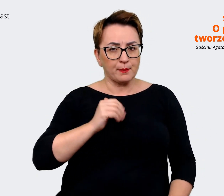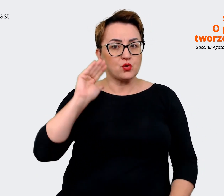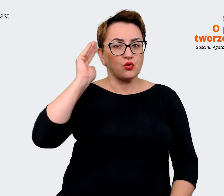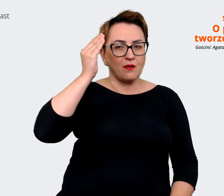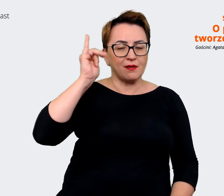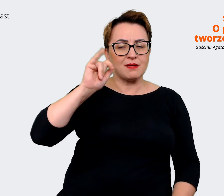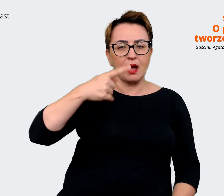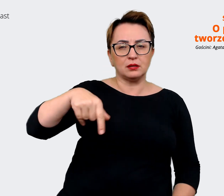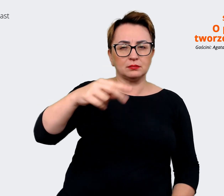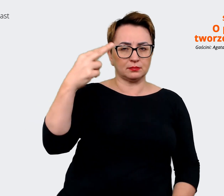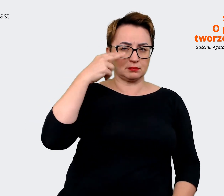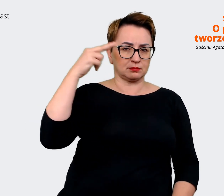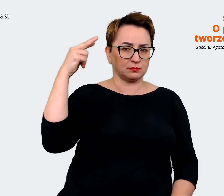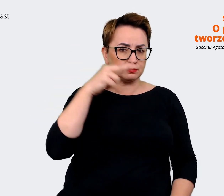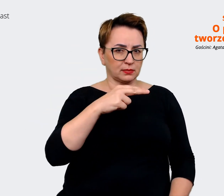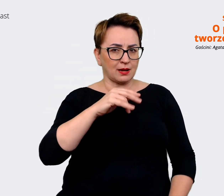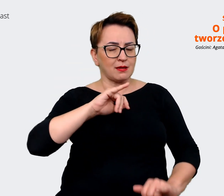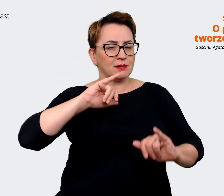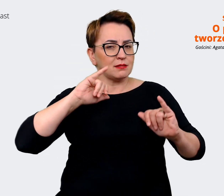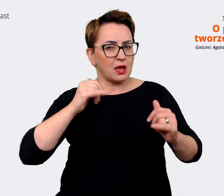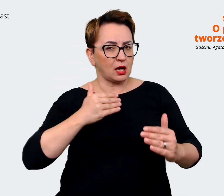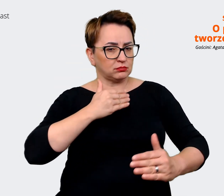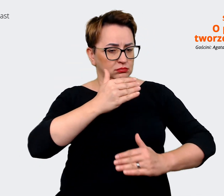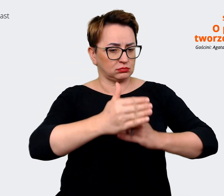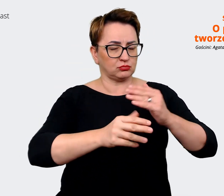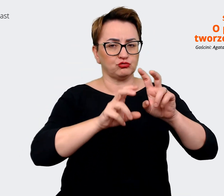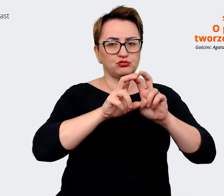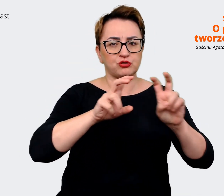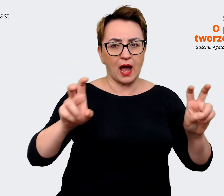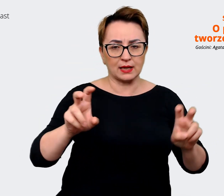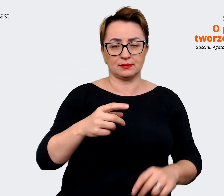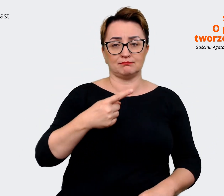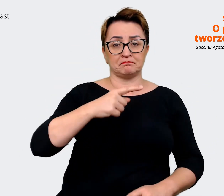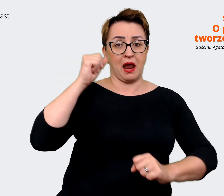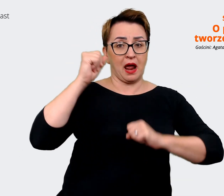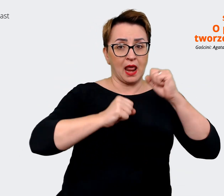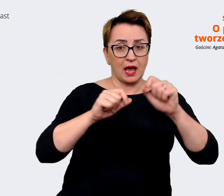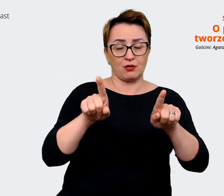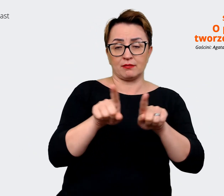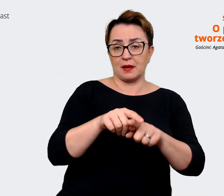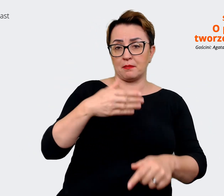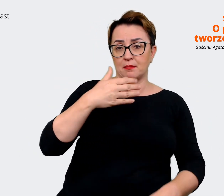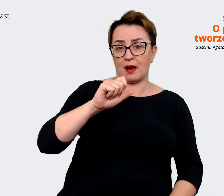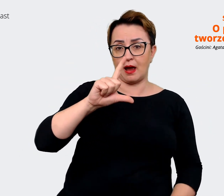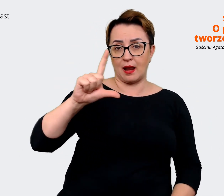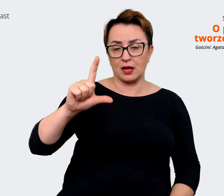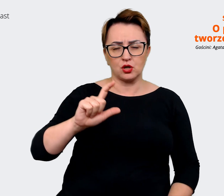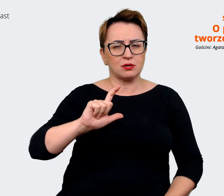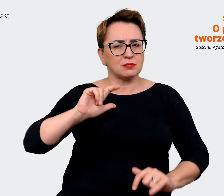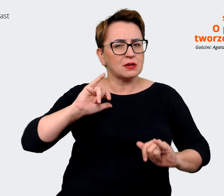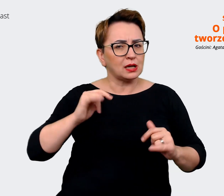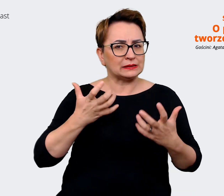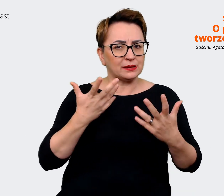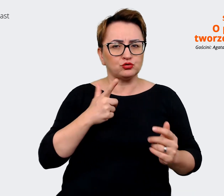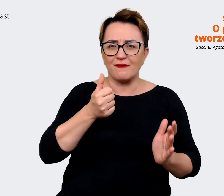Mall. Jak chcemy się pozycjonować, co ma być naszym wyróżnikiem. Zderzyliśmy też ten stan